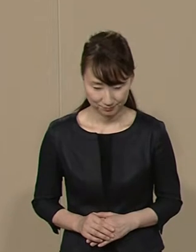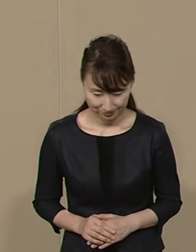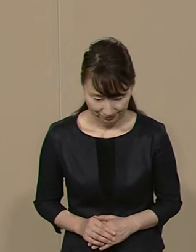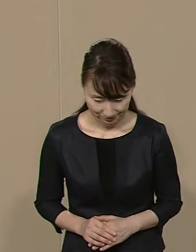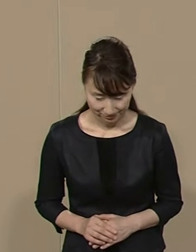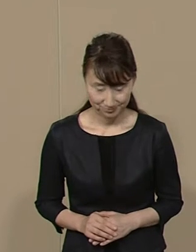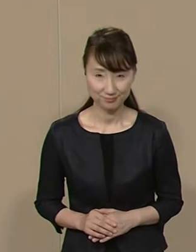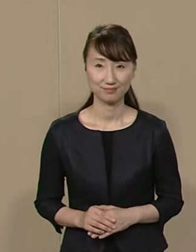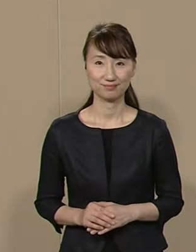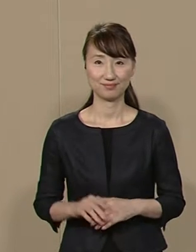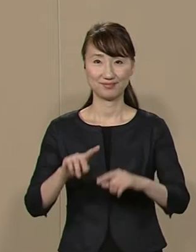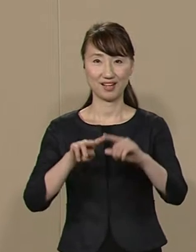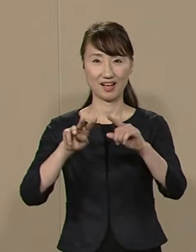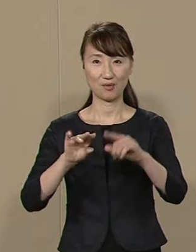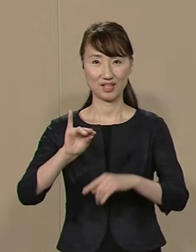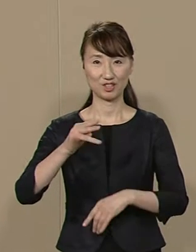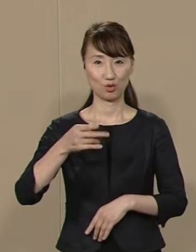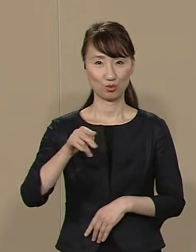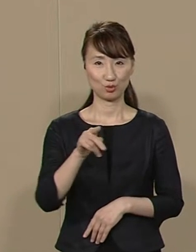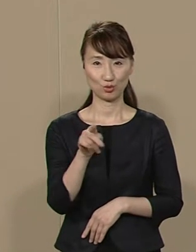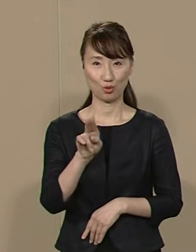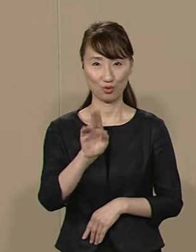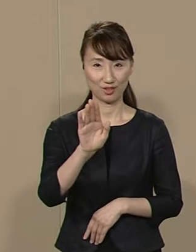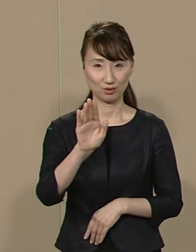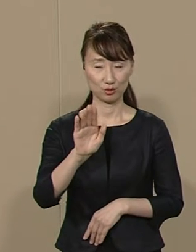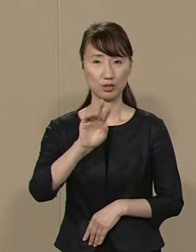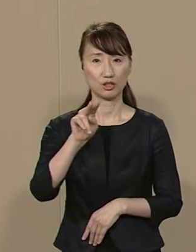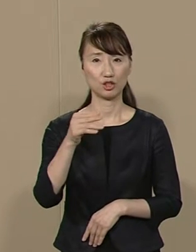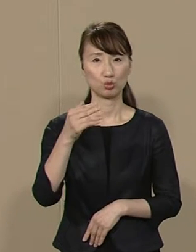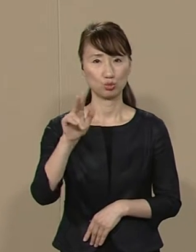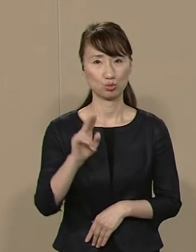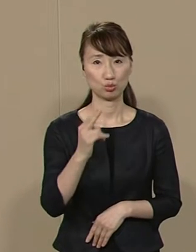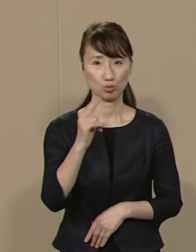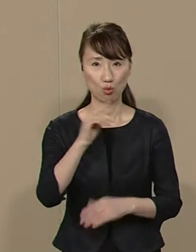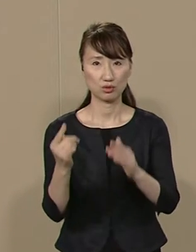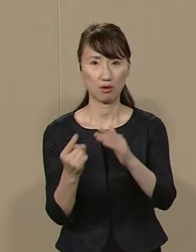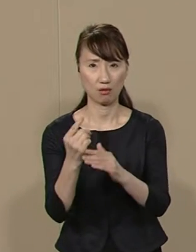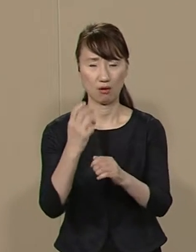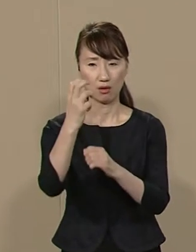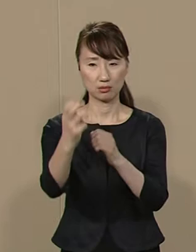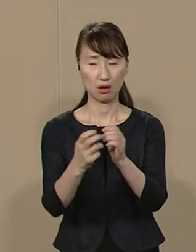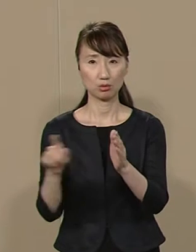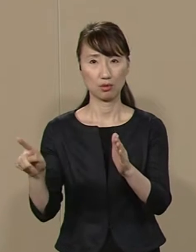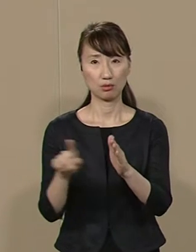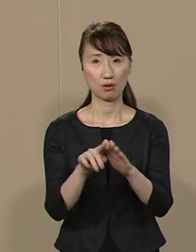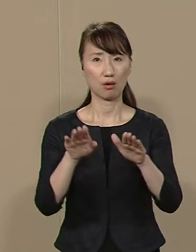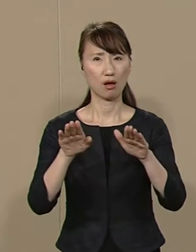中川ちょうぞうです リクルート事件から 30年近くたってもなお